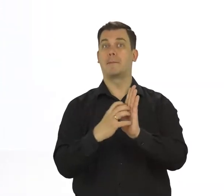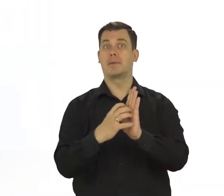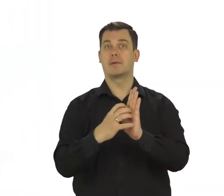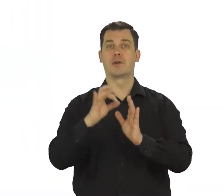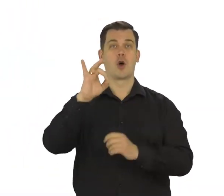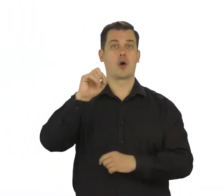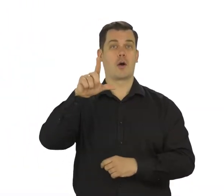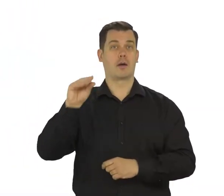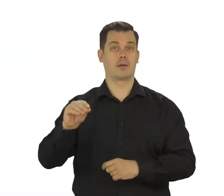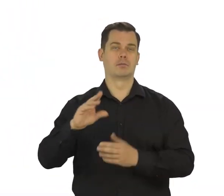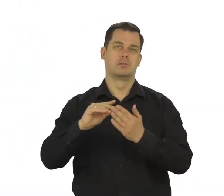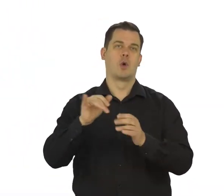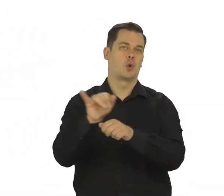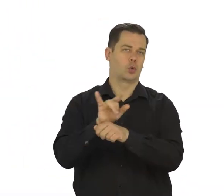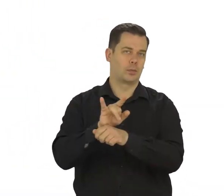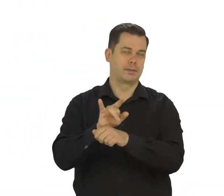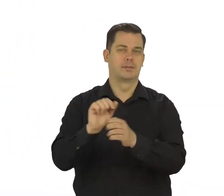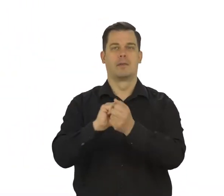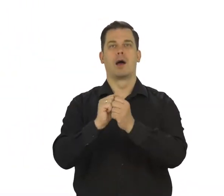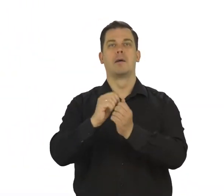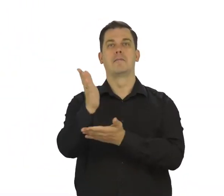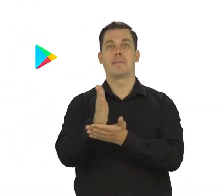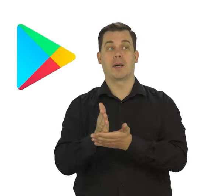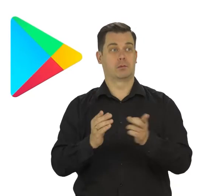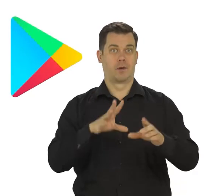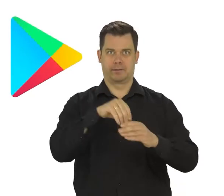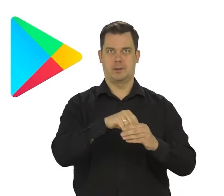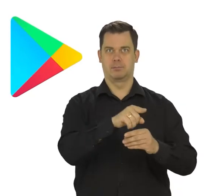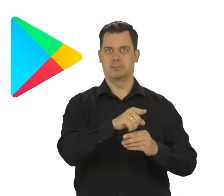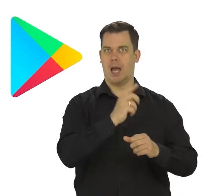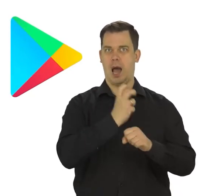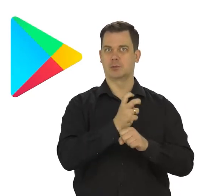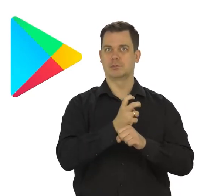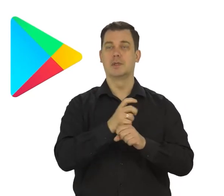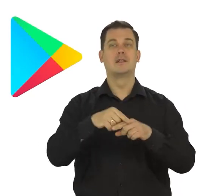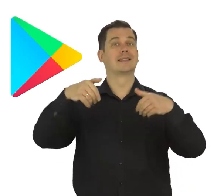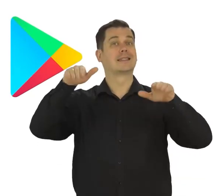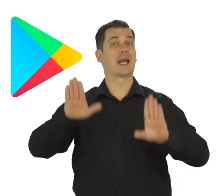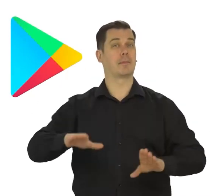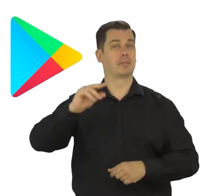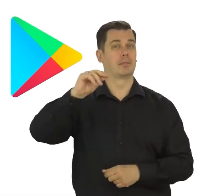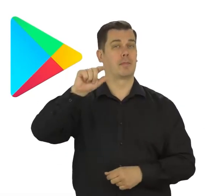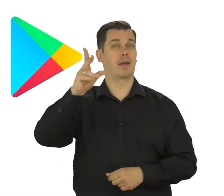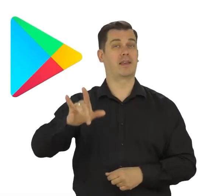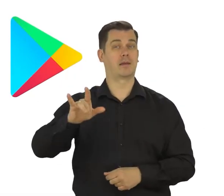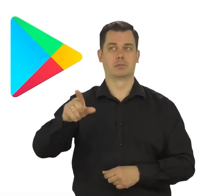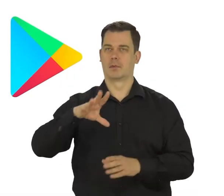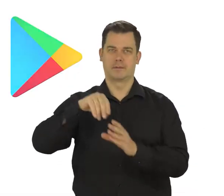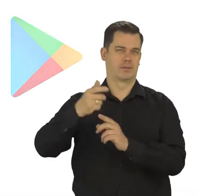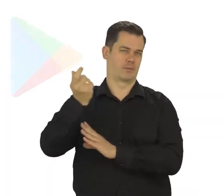np. na YouTubie czy mapach Google, a także w sklepie play, gdzie można pobierać różne gry i aplikacje na telefon.